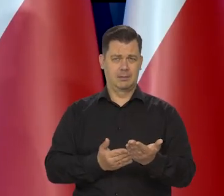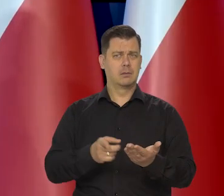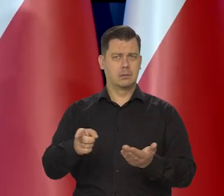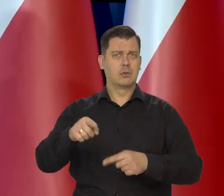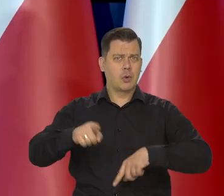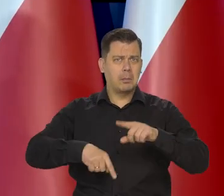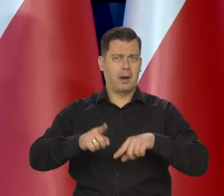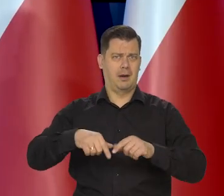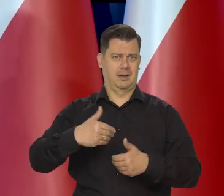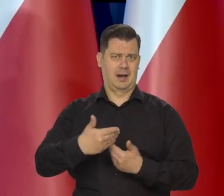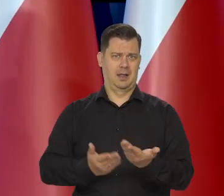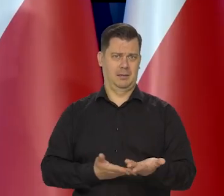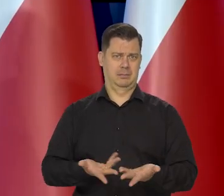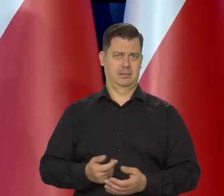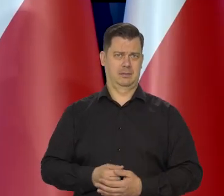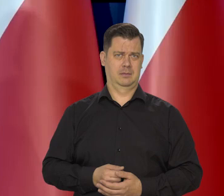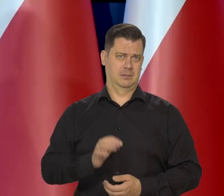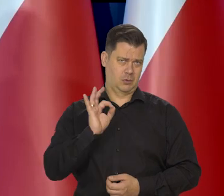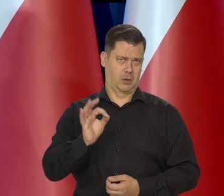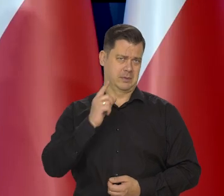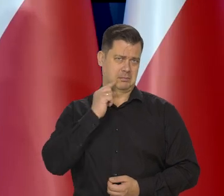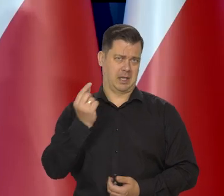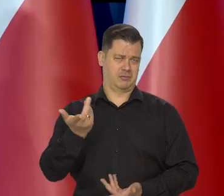to nie jest to, jest chleb normalny zwykły chleb -dobry.